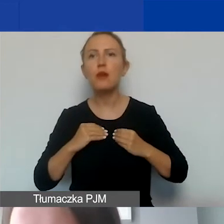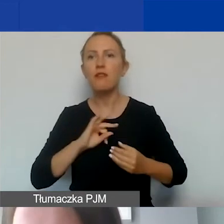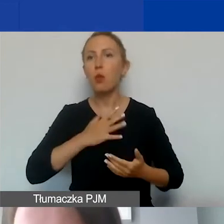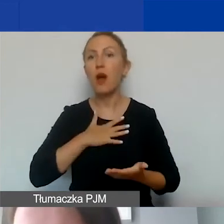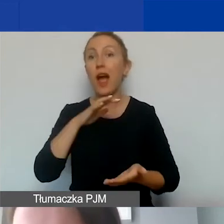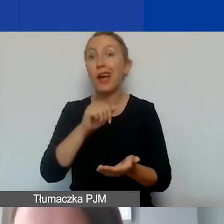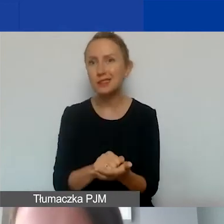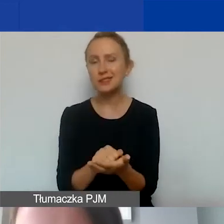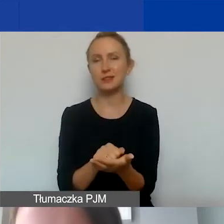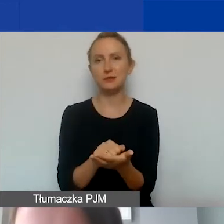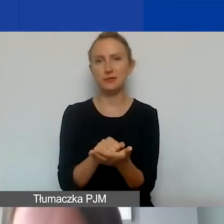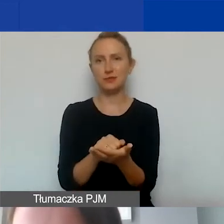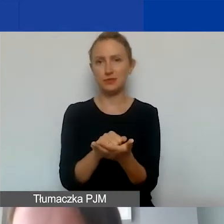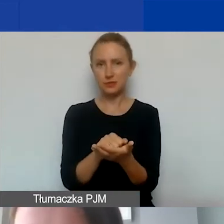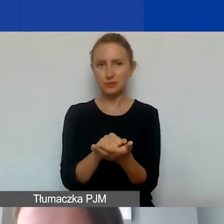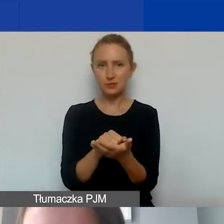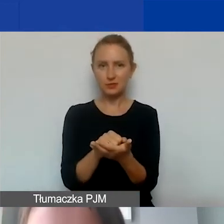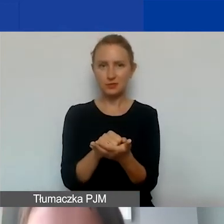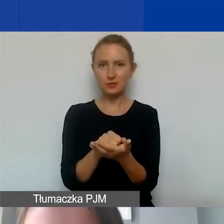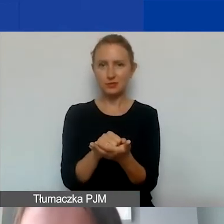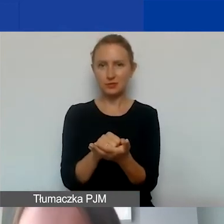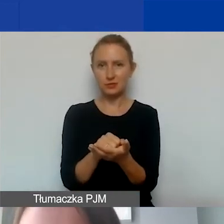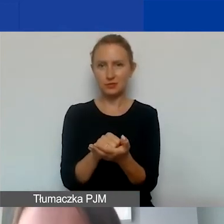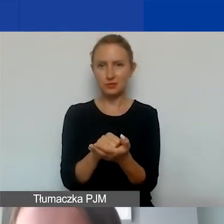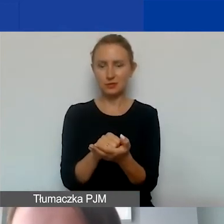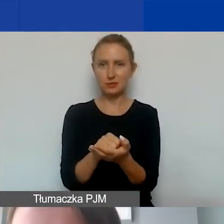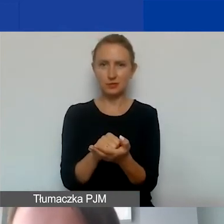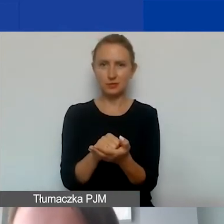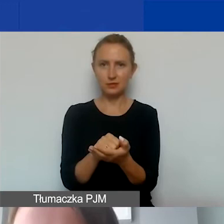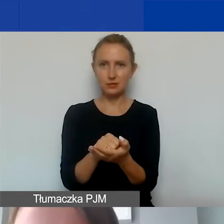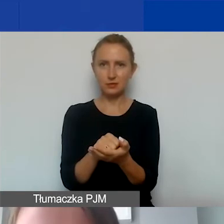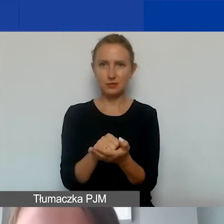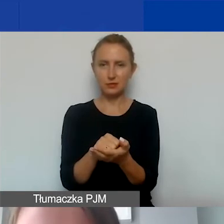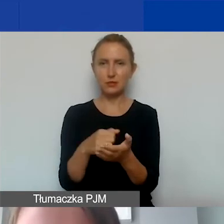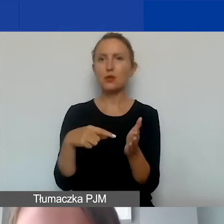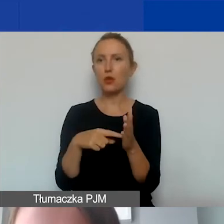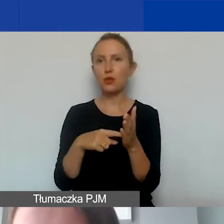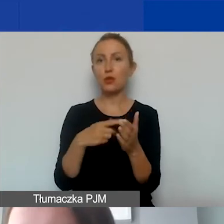nie uzyskując nawet dochodu w ramach państwa projektów,